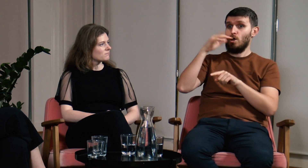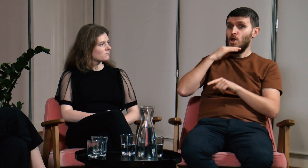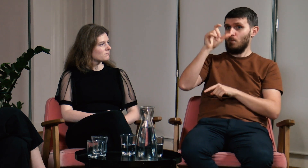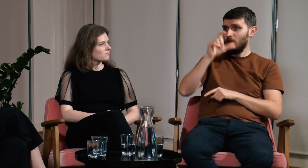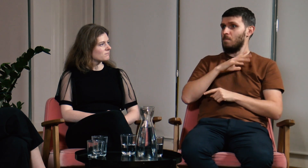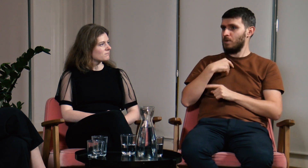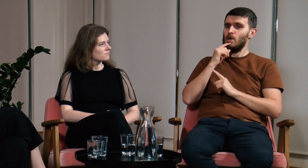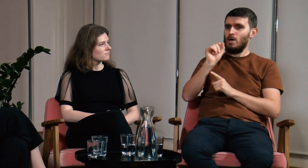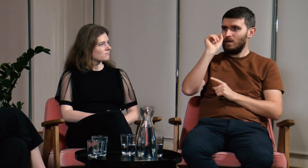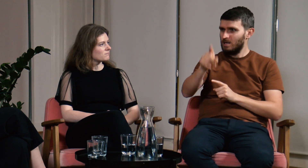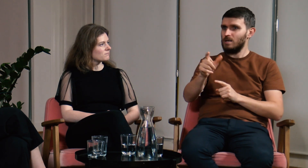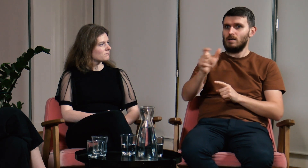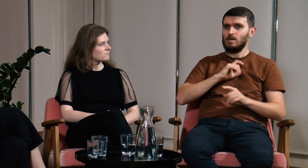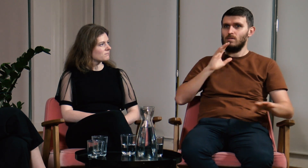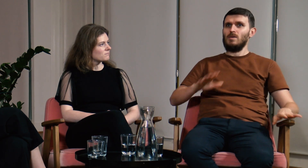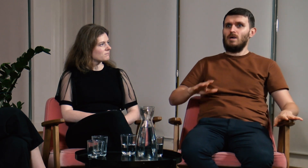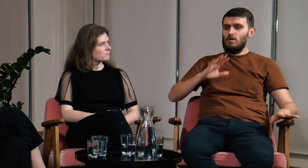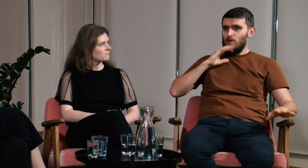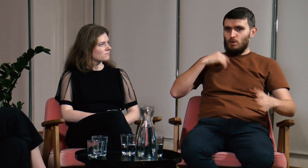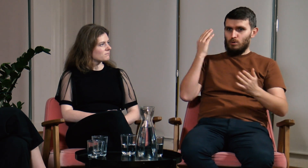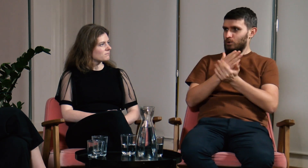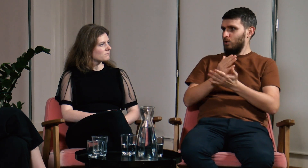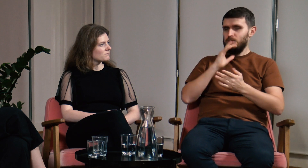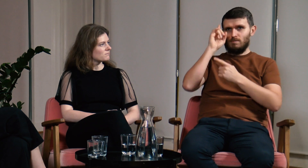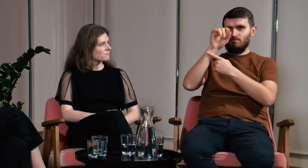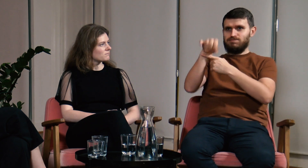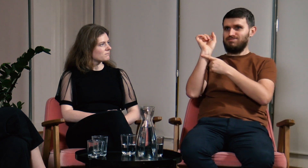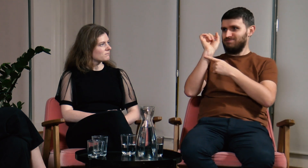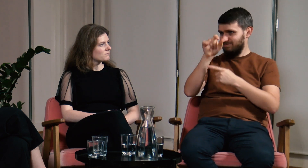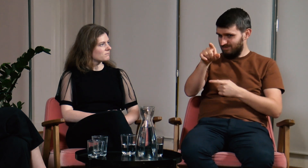Gdy dorzuciłem to do mojej wypowiedzi logopedkę zamurowało.